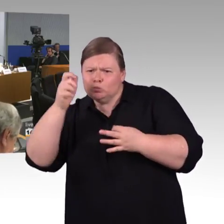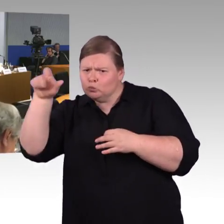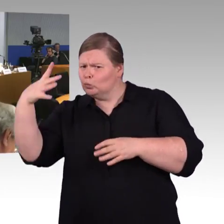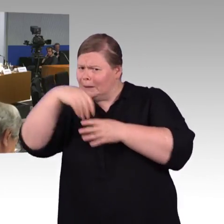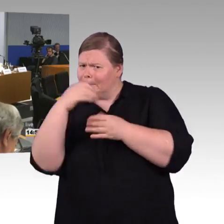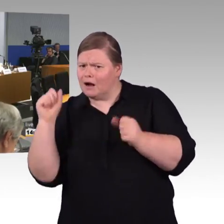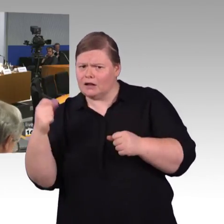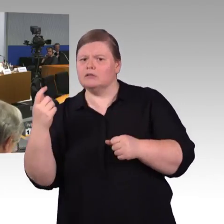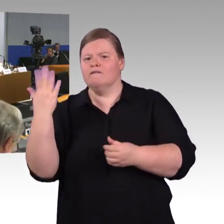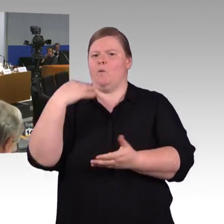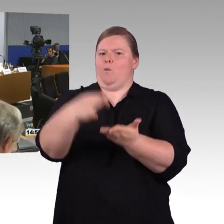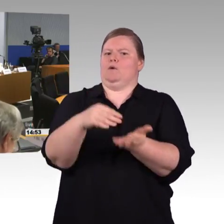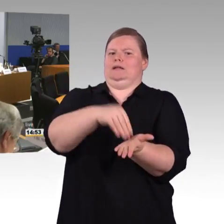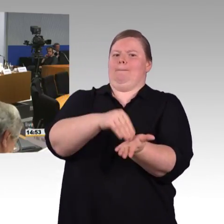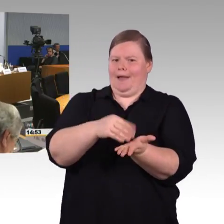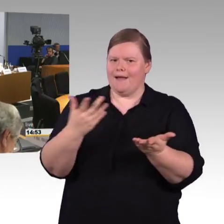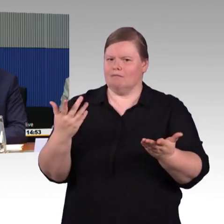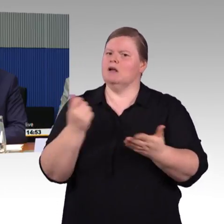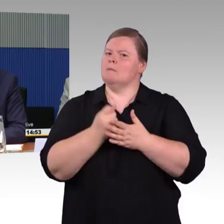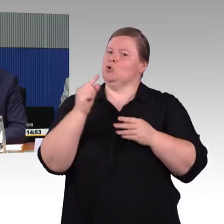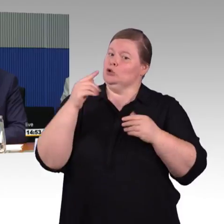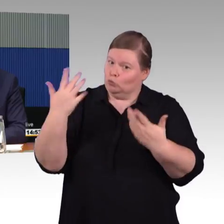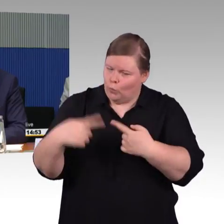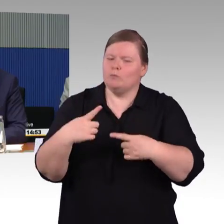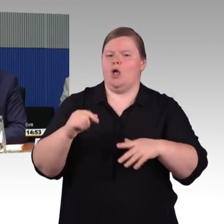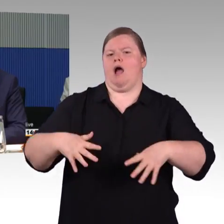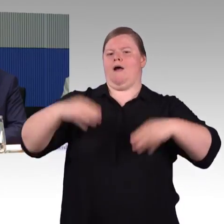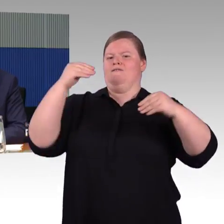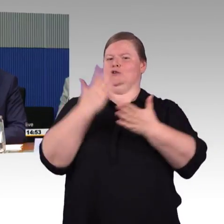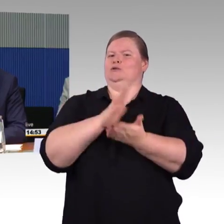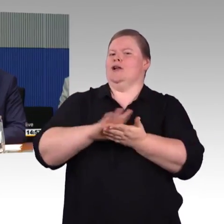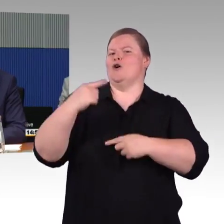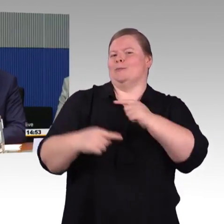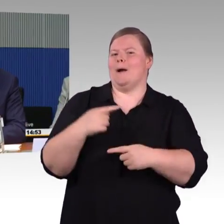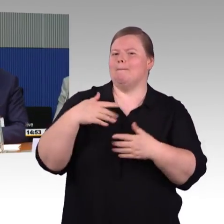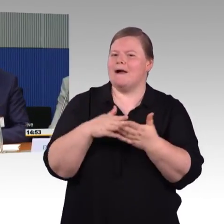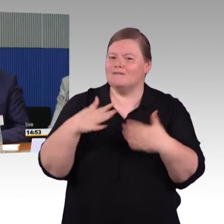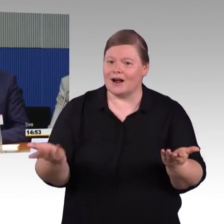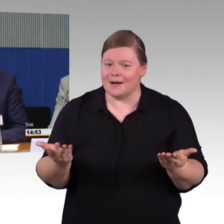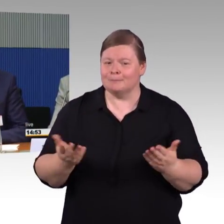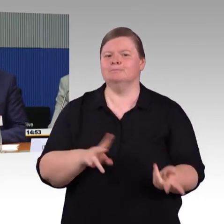(Rednerwechsel) Dann fange ich noch mal an, an mich wurde die Frage gestellt, was schnelle Maßnahmen sein können von Herrn Burghardt,